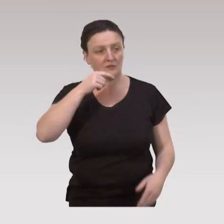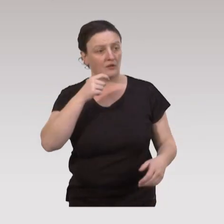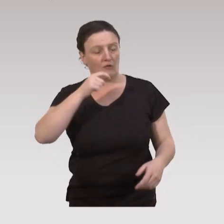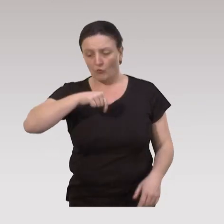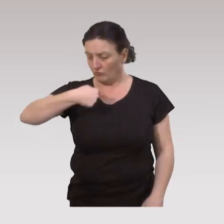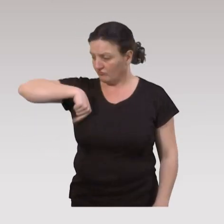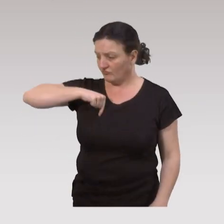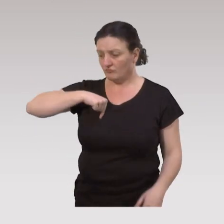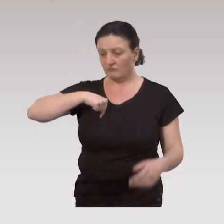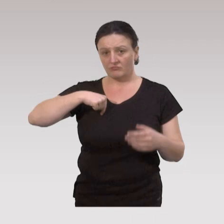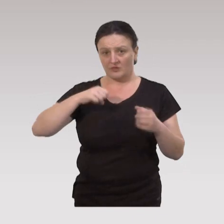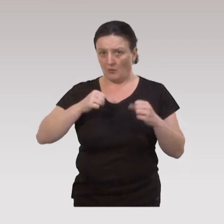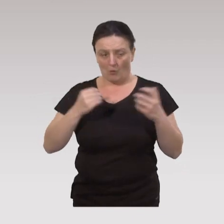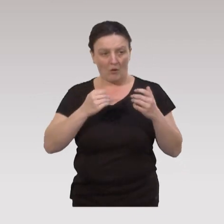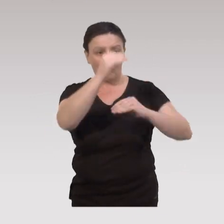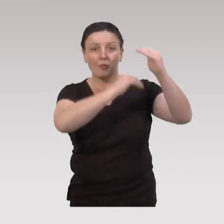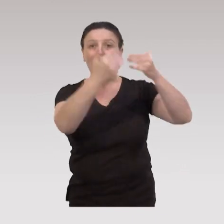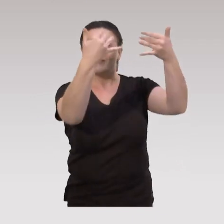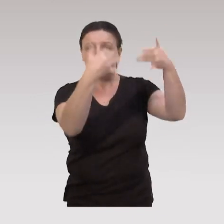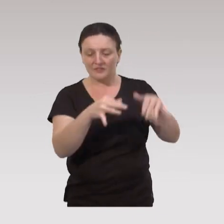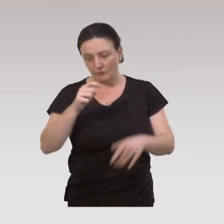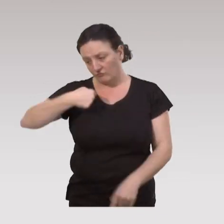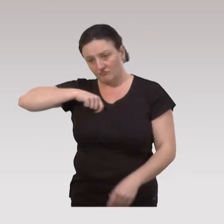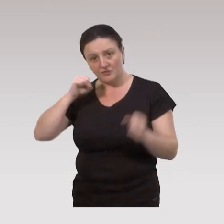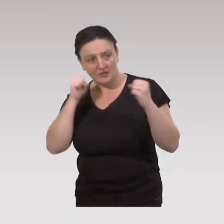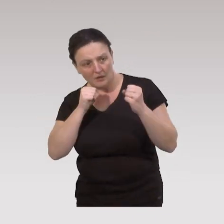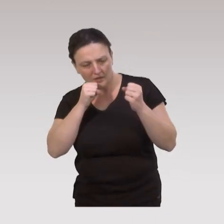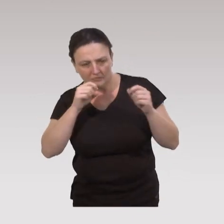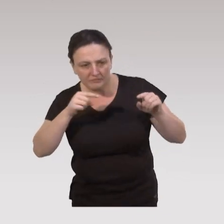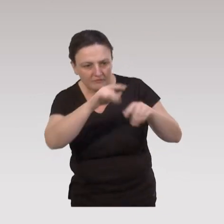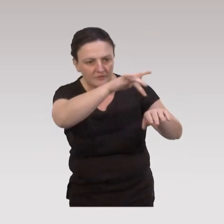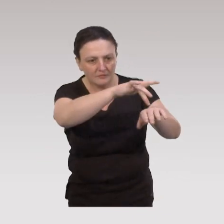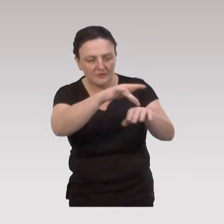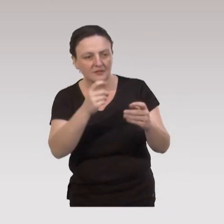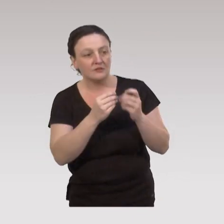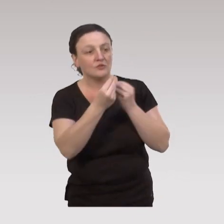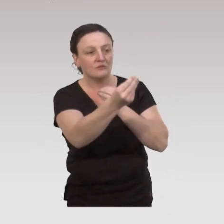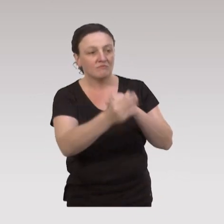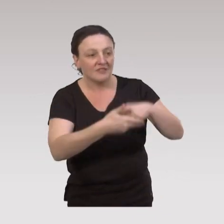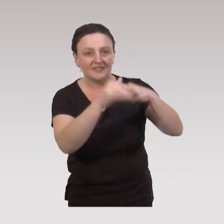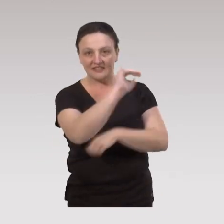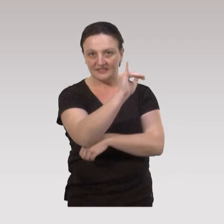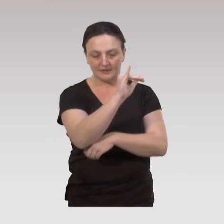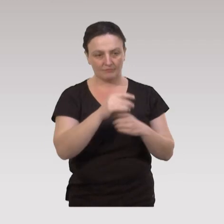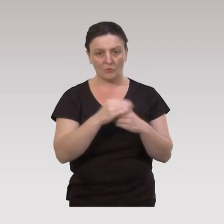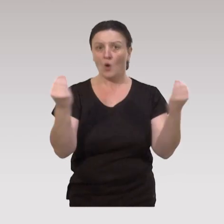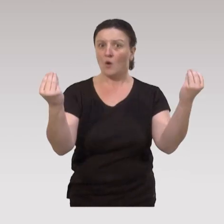ou on doit être capable en fin de programme de pouvoir cartographier à qui on a rendu service, où on a rendu service,